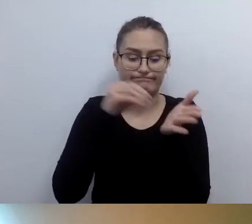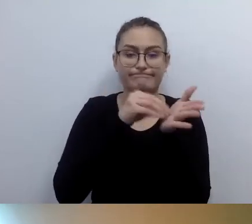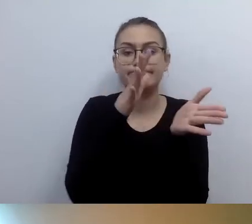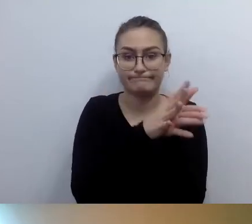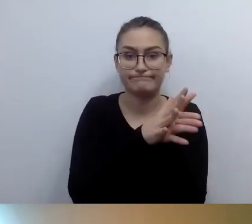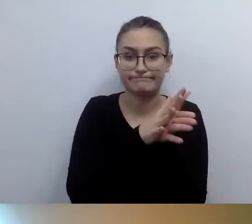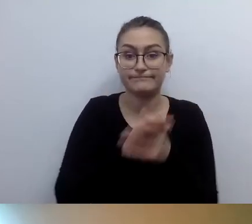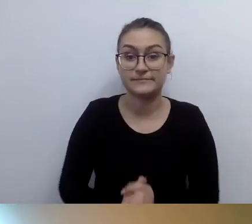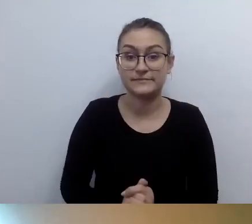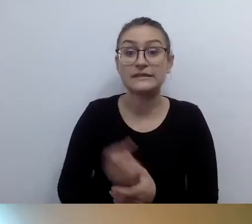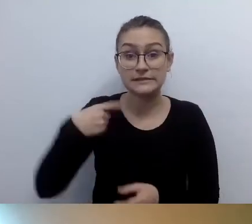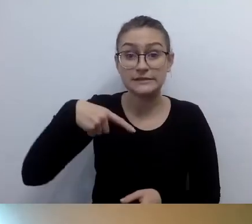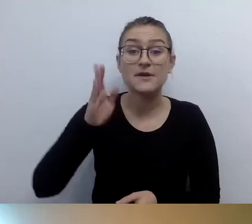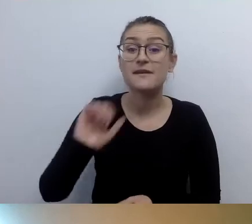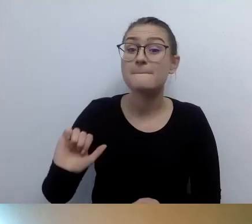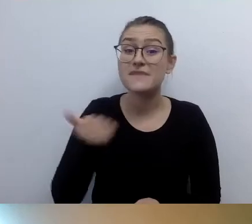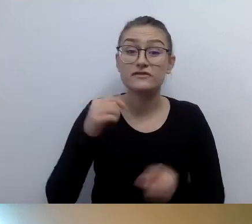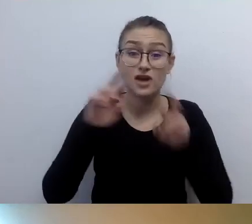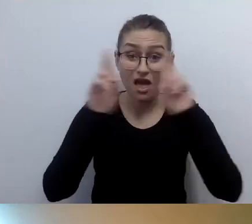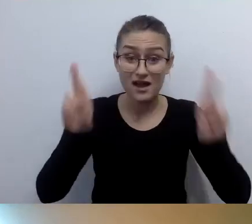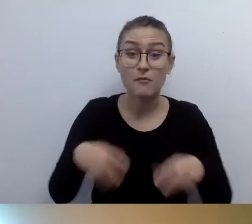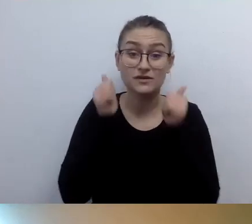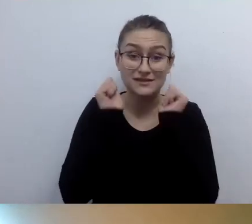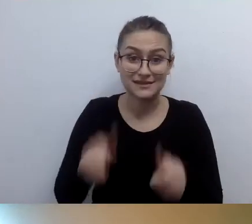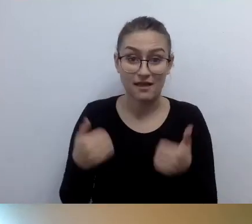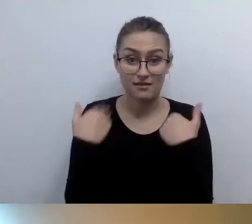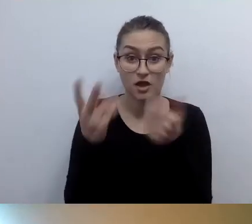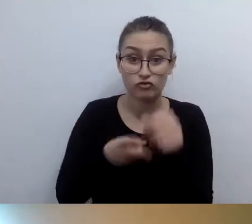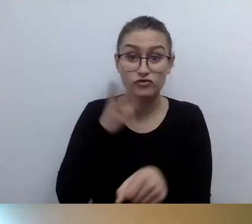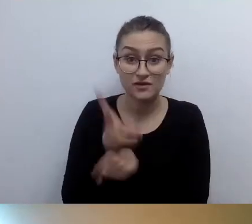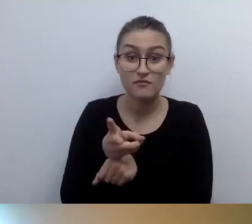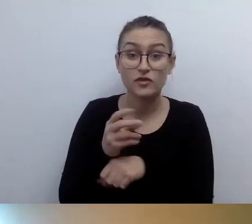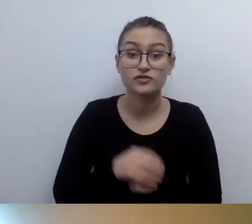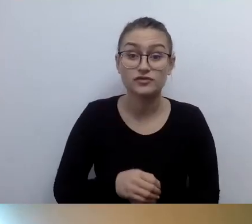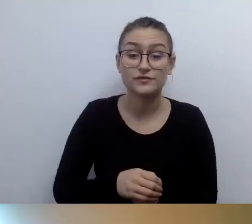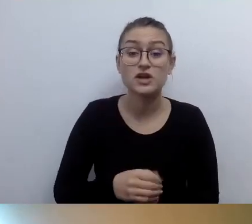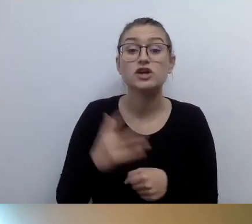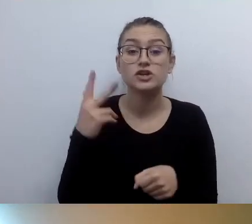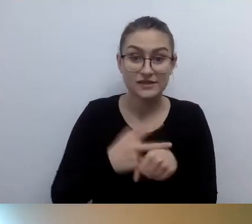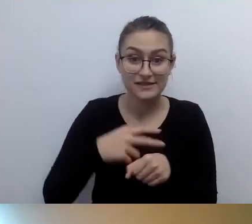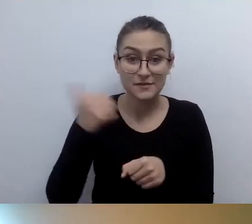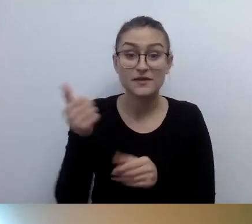o stanie zapewniania dostępności. Termin upływa 31 marca 2021 r.